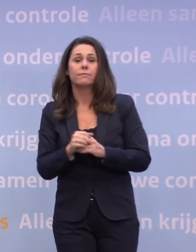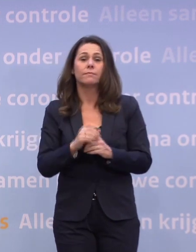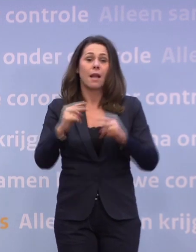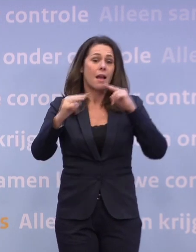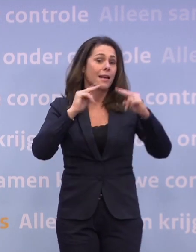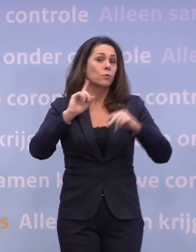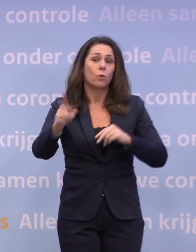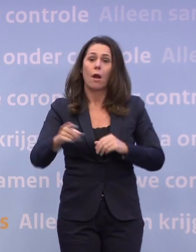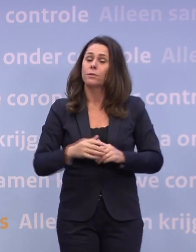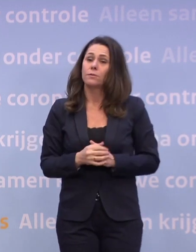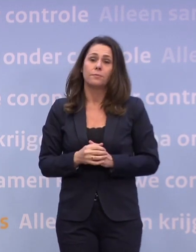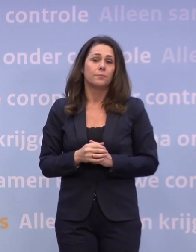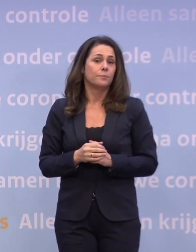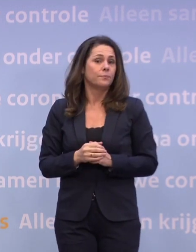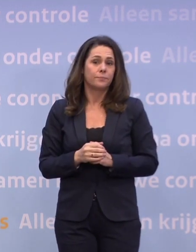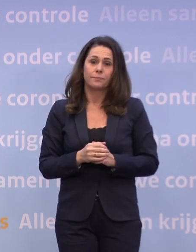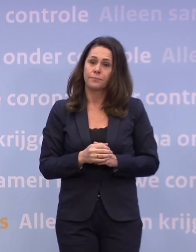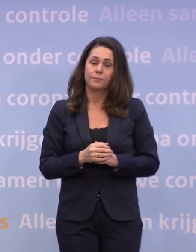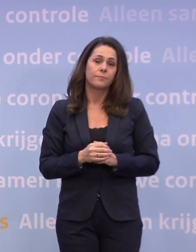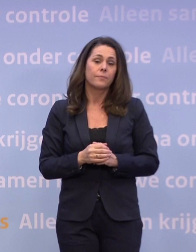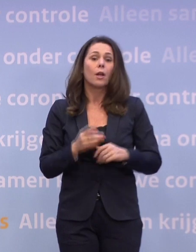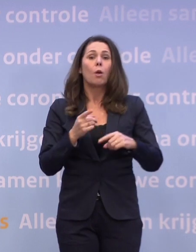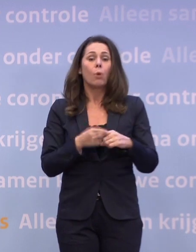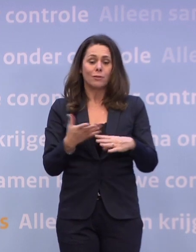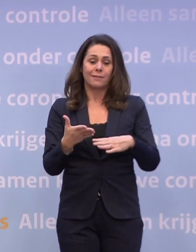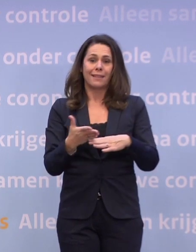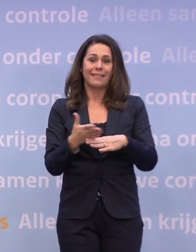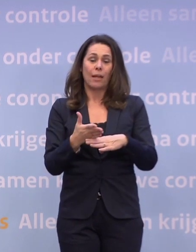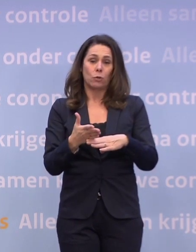En ook verder blijft de gedeeltelijke lockdown gelden.